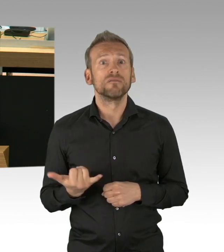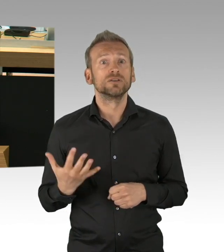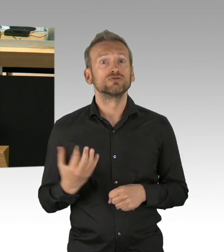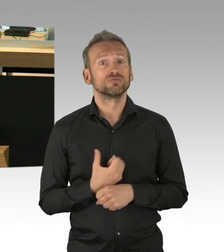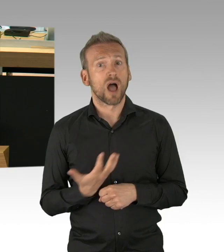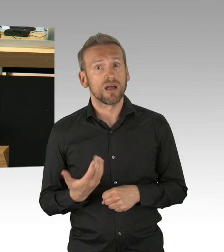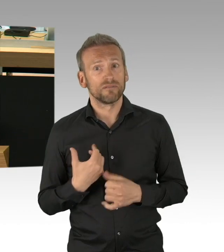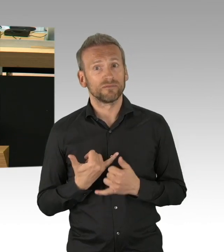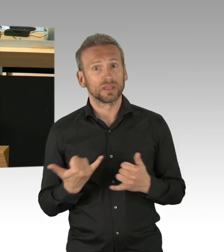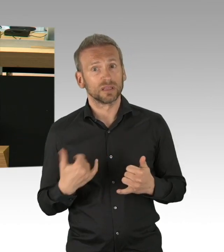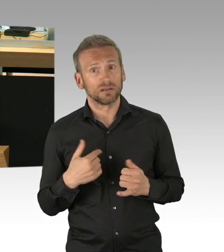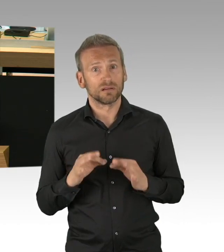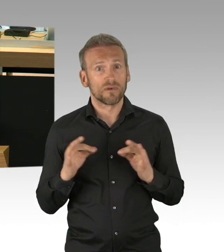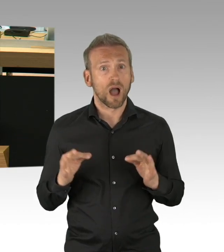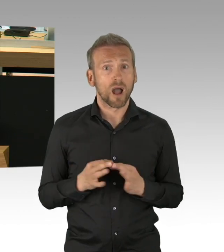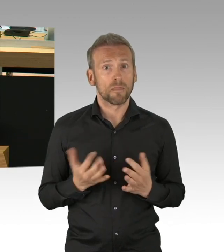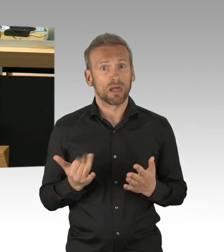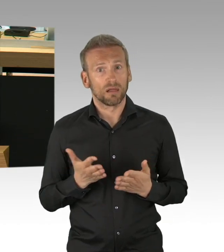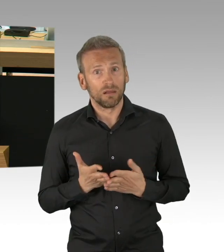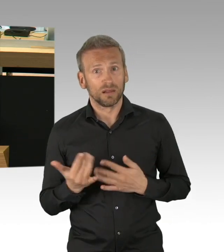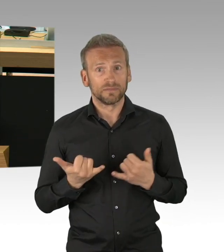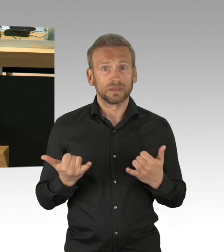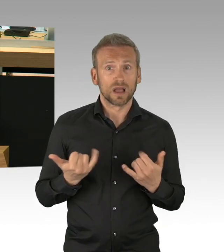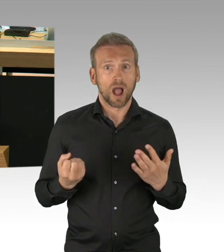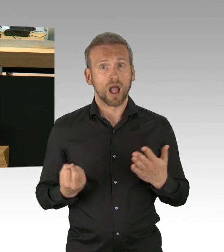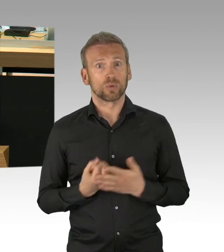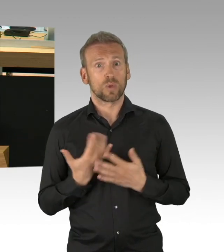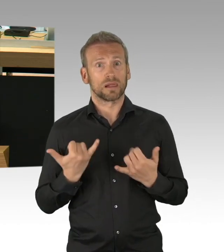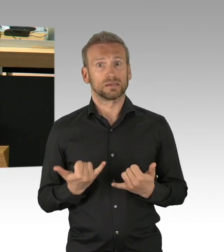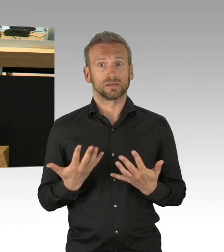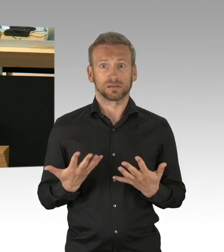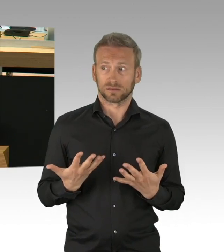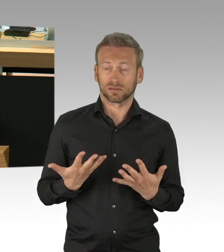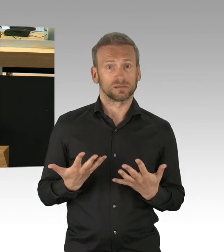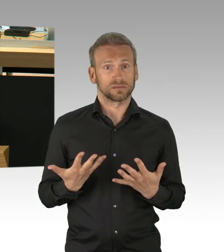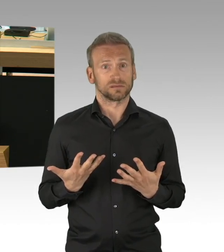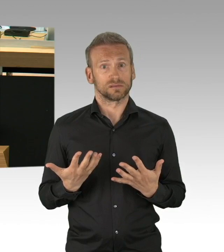Jetzt nicht erst in ein oder zwei Wochen ist der Punkt gekommen, beziehungsweise ist er längst überschritten, meine Damen und Herren, an den die Frage gestellt werden muss,